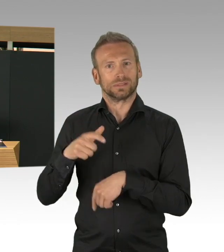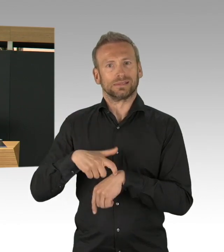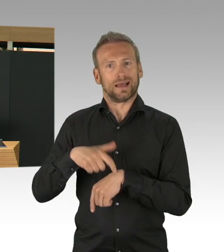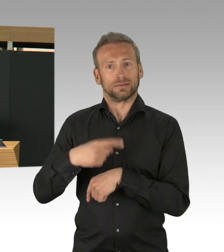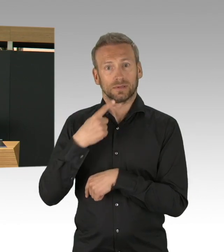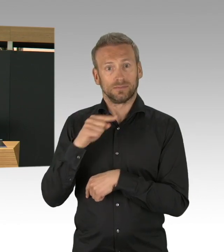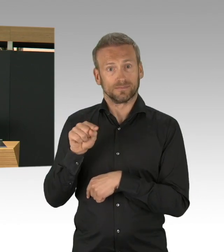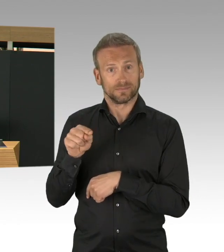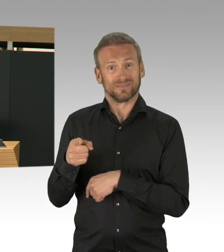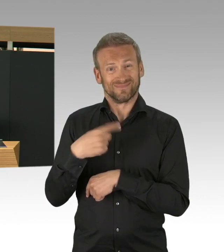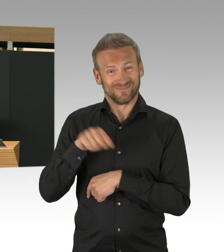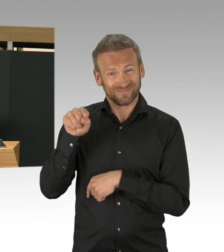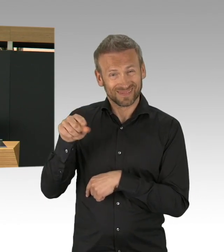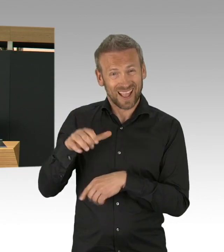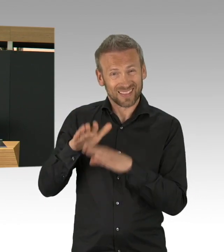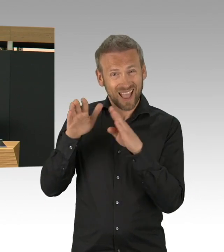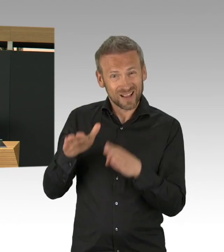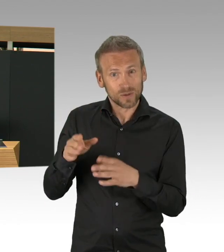Aber, ich hab da auch wirklich was erlebt,